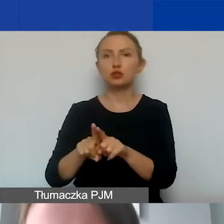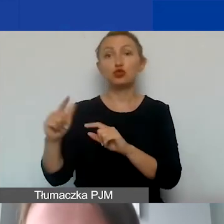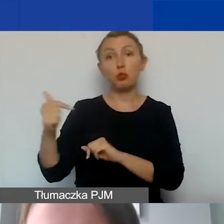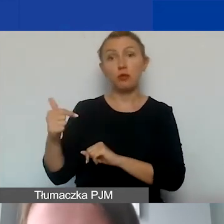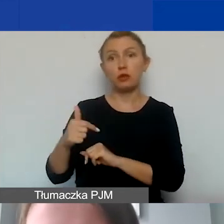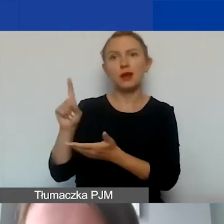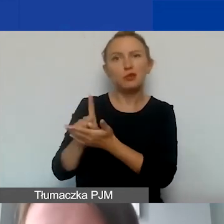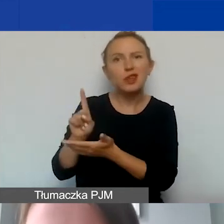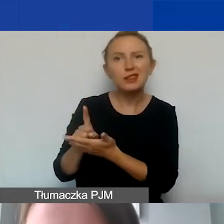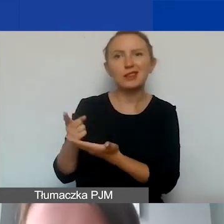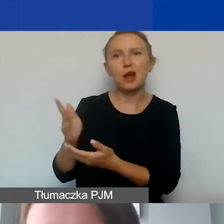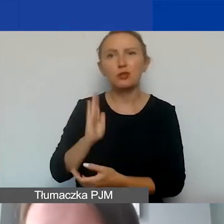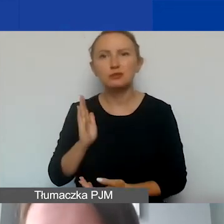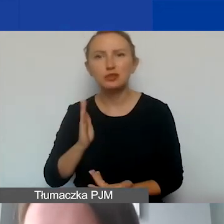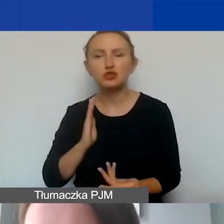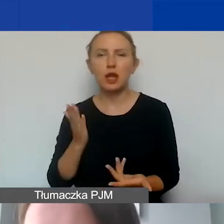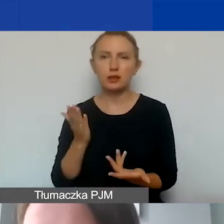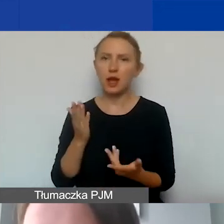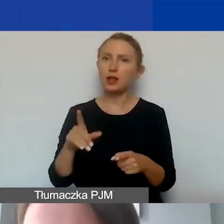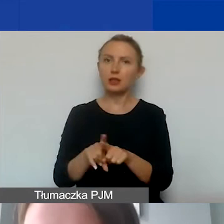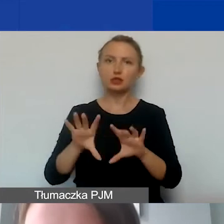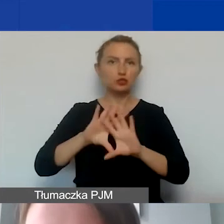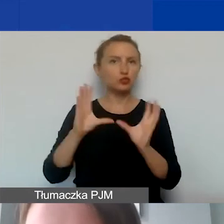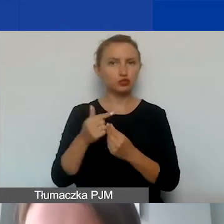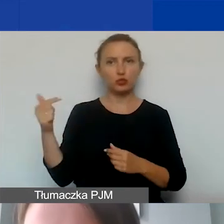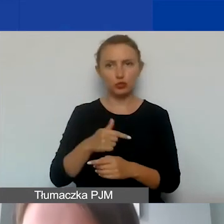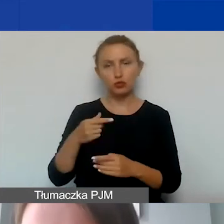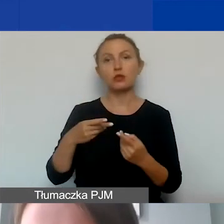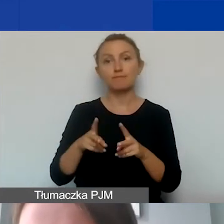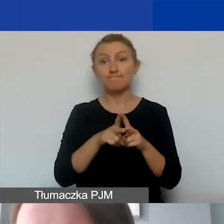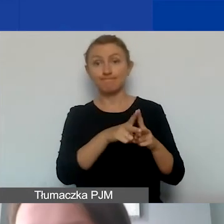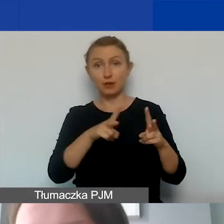podatkach, ubezpieczeniach. One muszą się zmieścić w okresie kwalifikowalności kosztów.